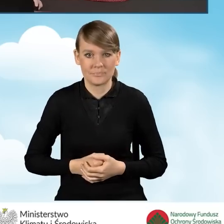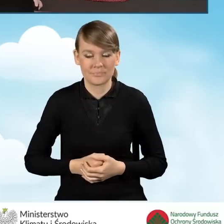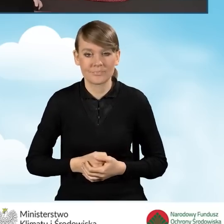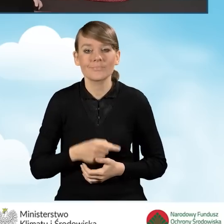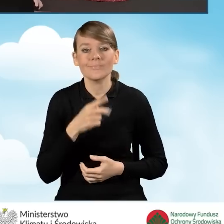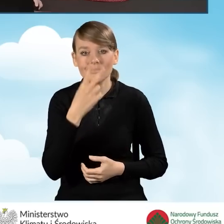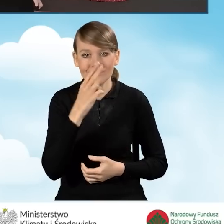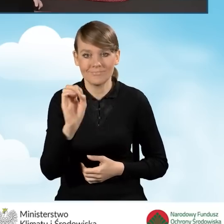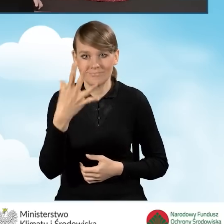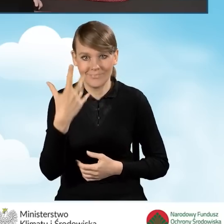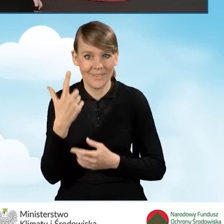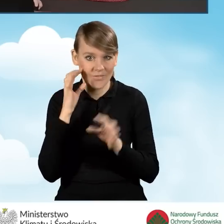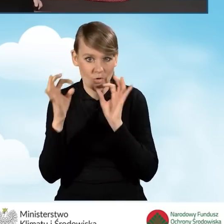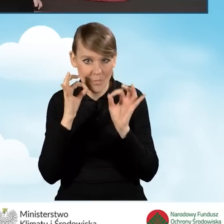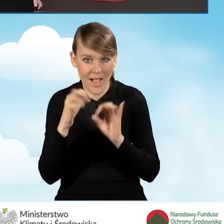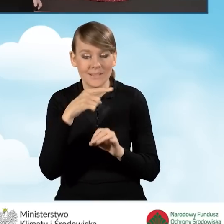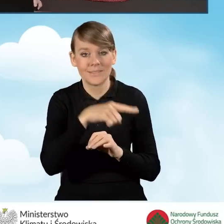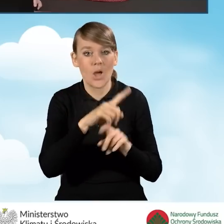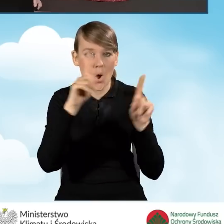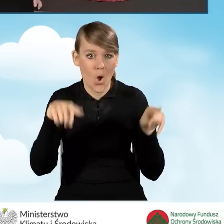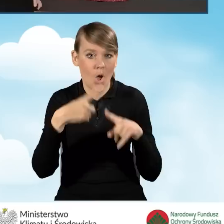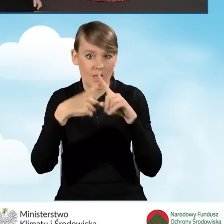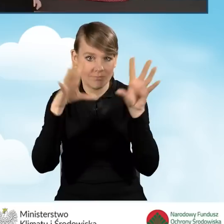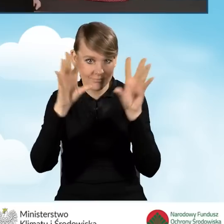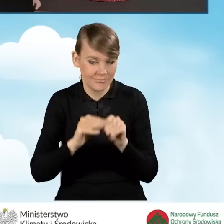Dostajemy informację, że okno, które zamykamy nie pojawi się już więcej.